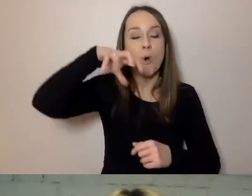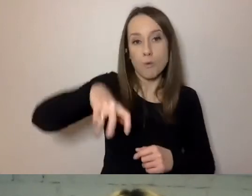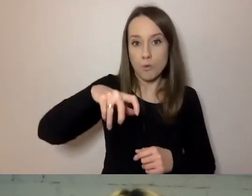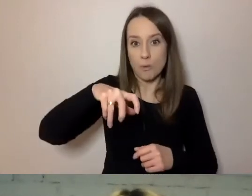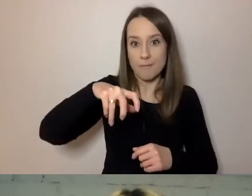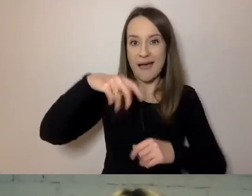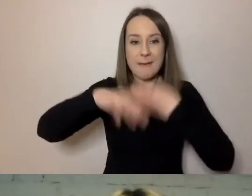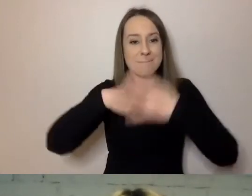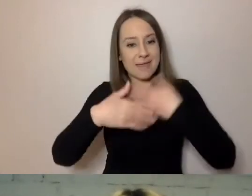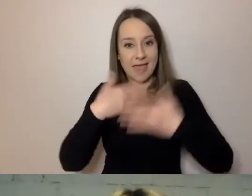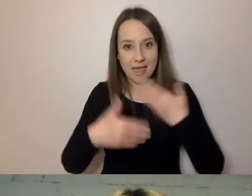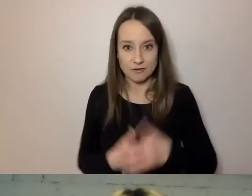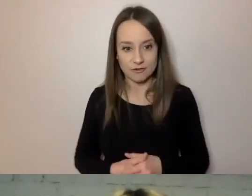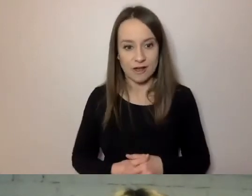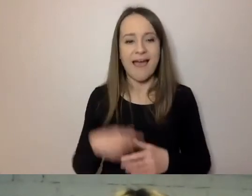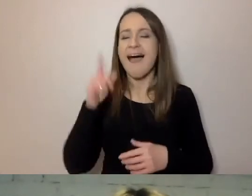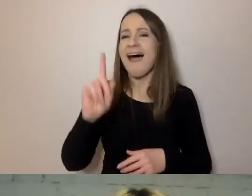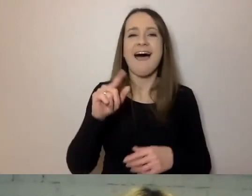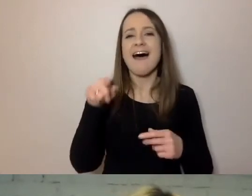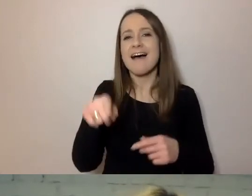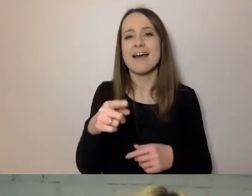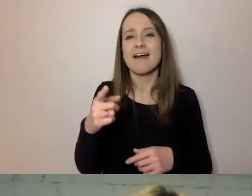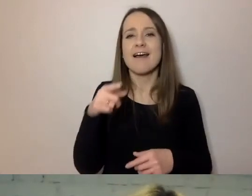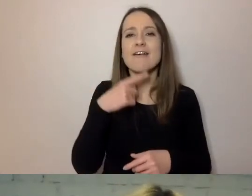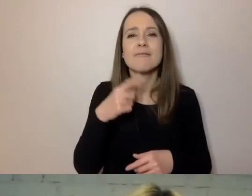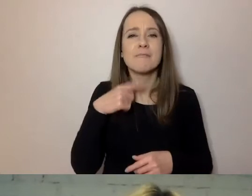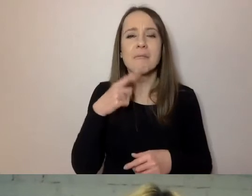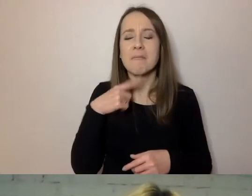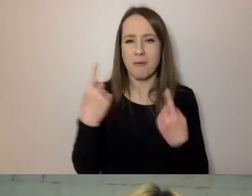Taka sytuacja jak na slajdzie się rzadko zdarza.